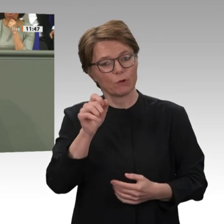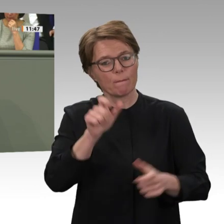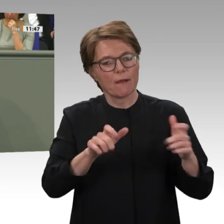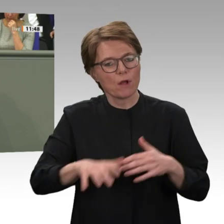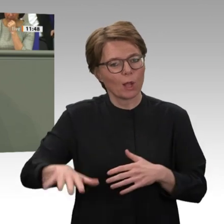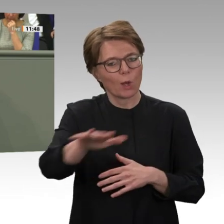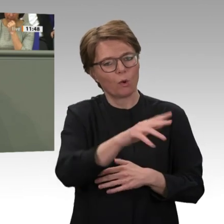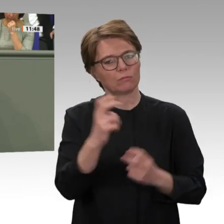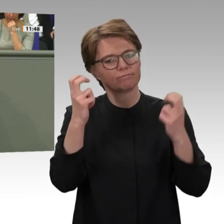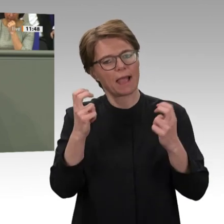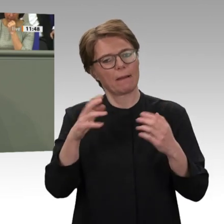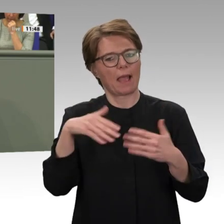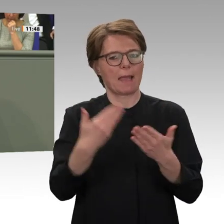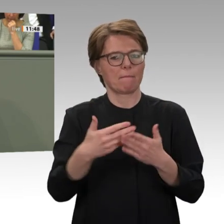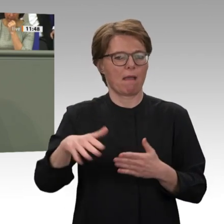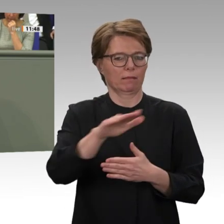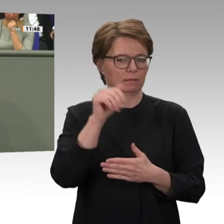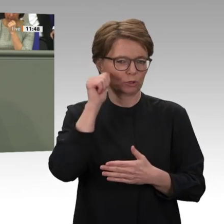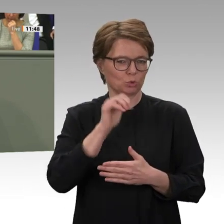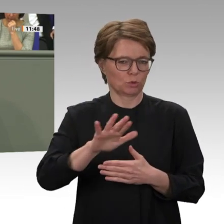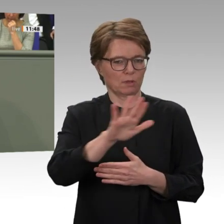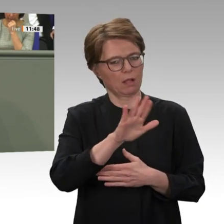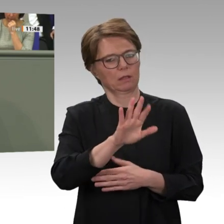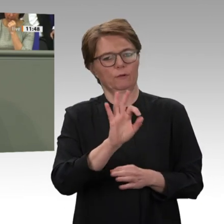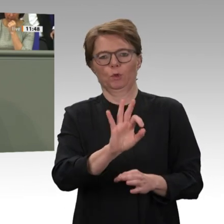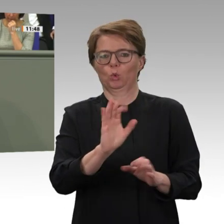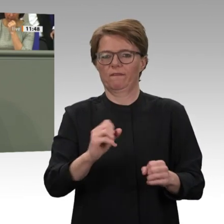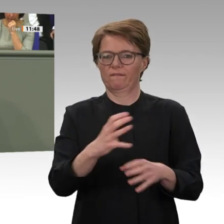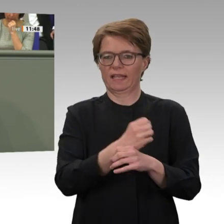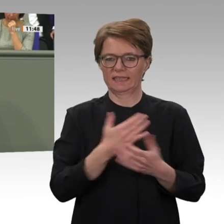von UNAMID zur Folgemission muss sorgfältig ausgearbeitet werden. Als Mitglied des